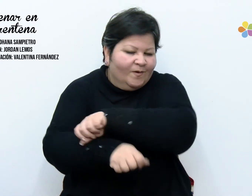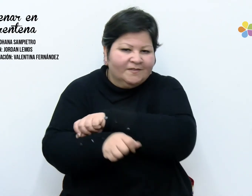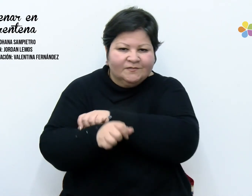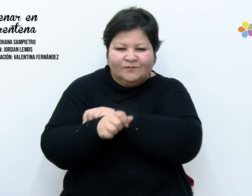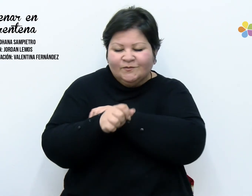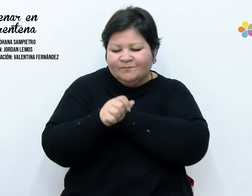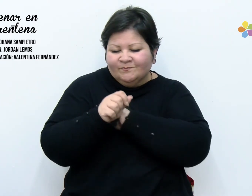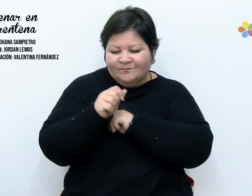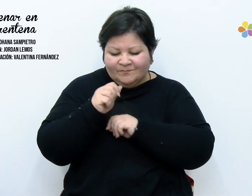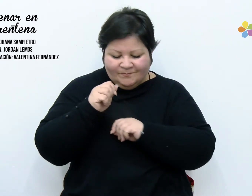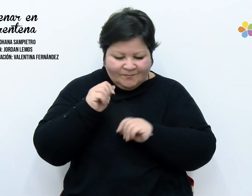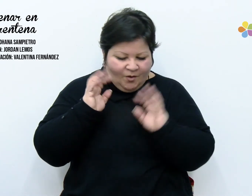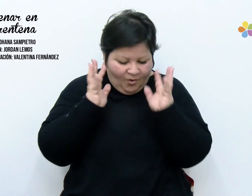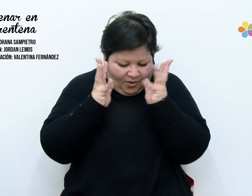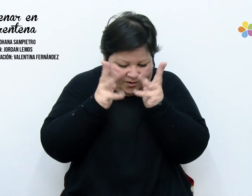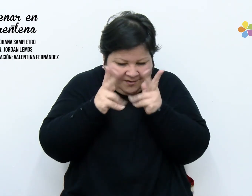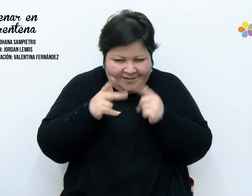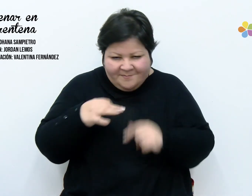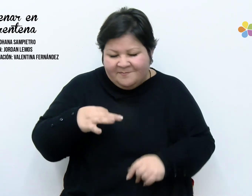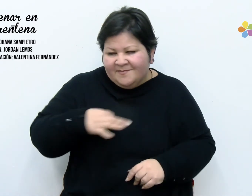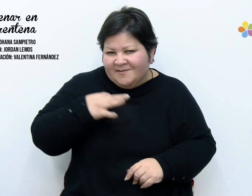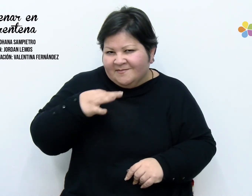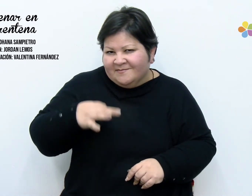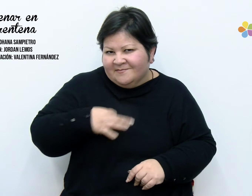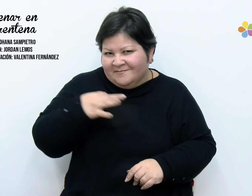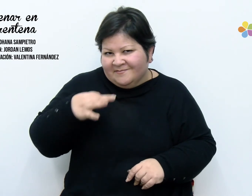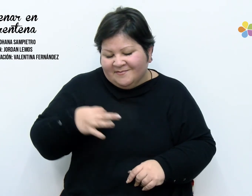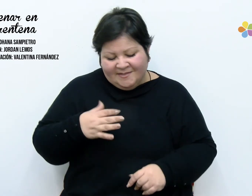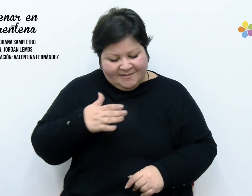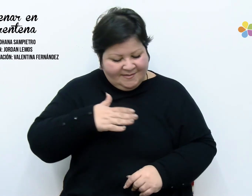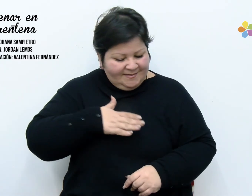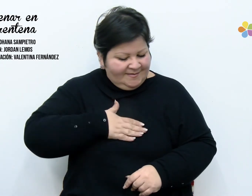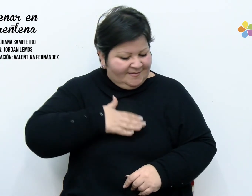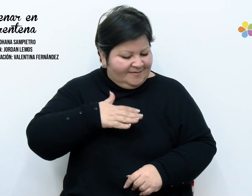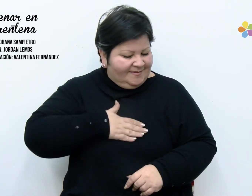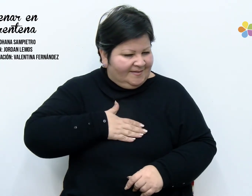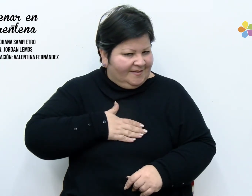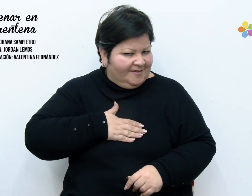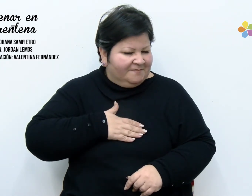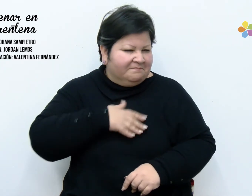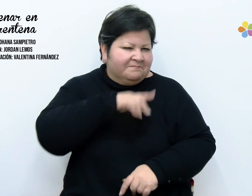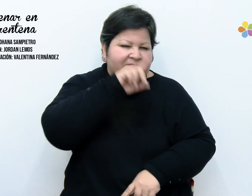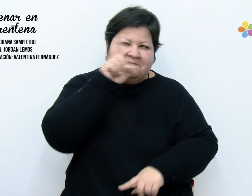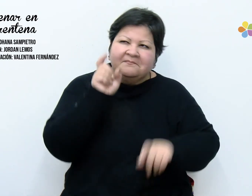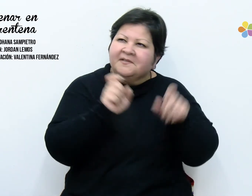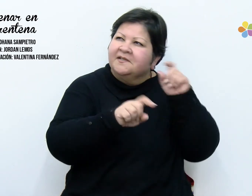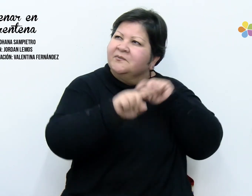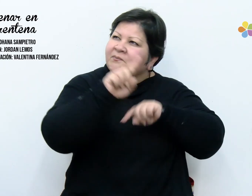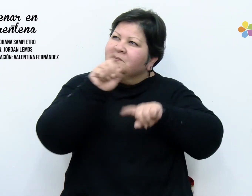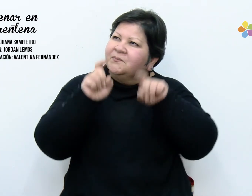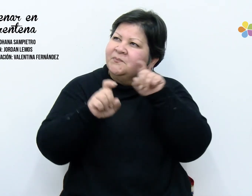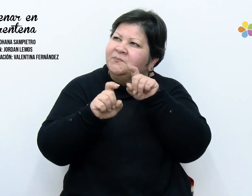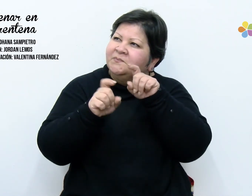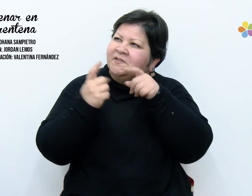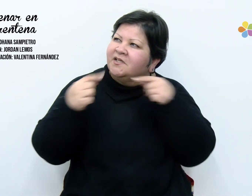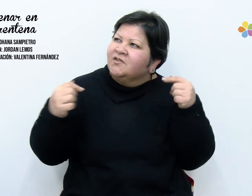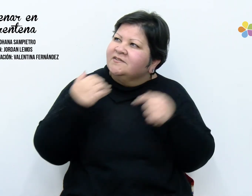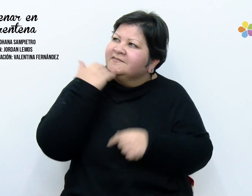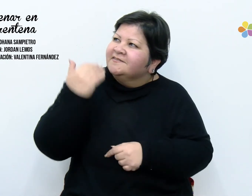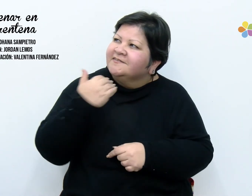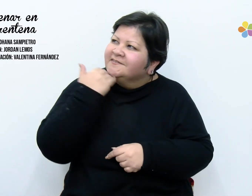saque certezas, puse preguntas, tendí misterios. Hoy ordene mis placares,